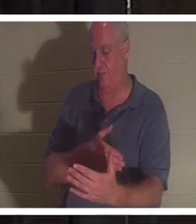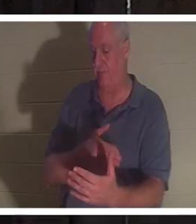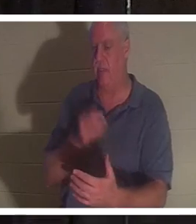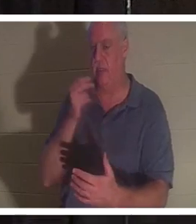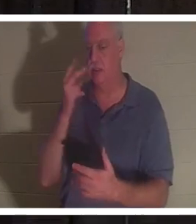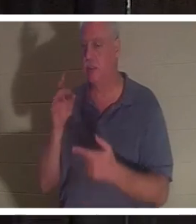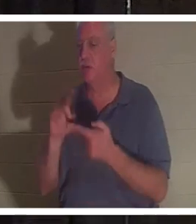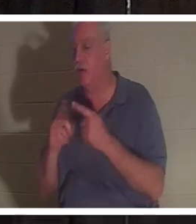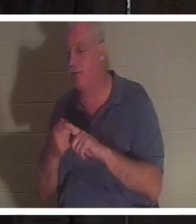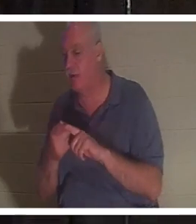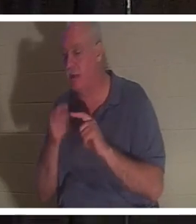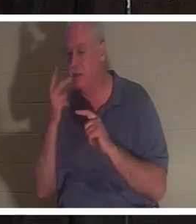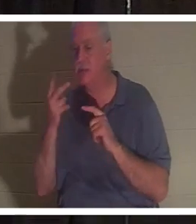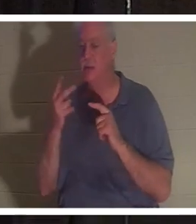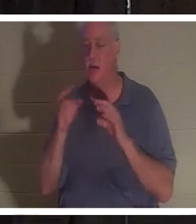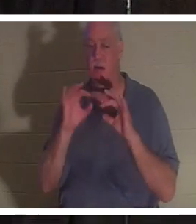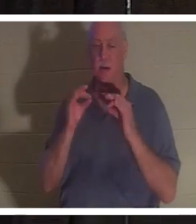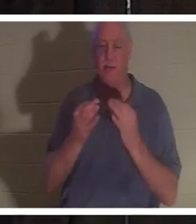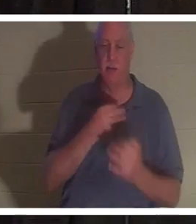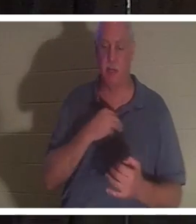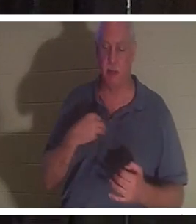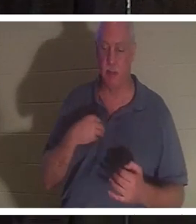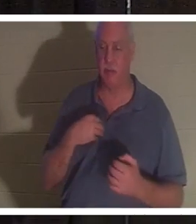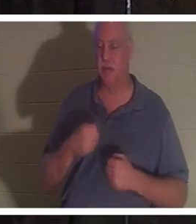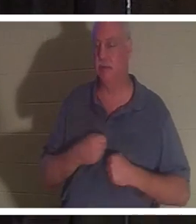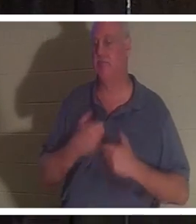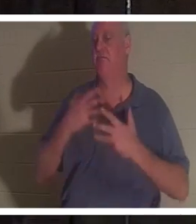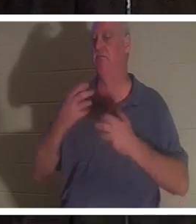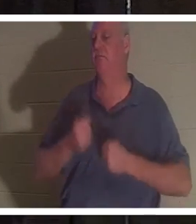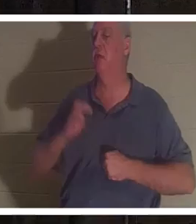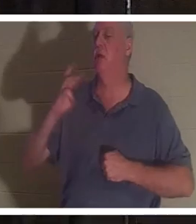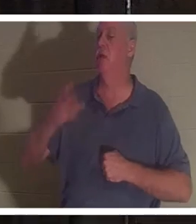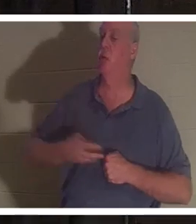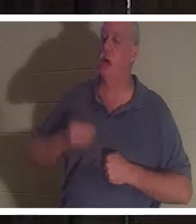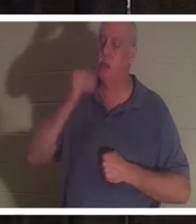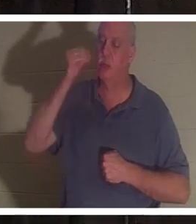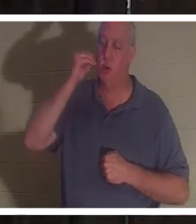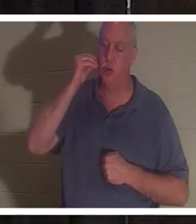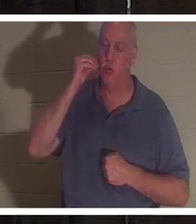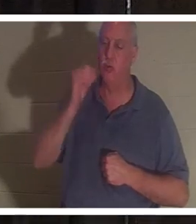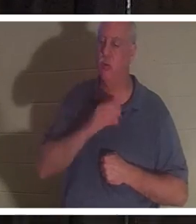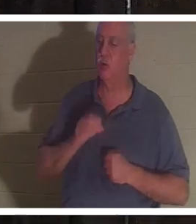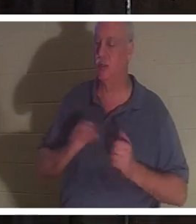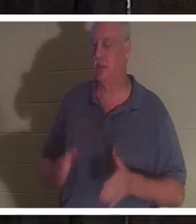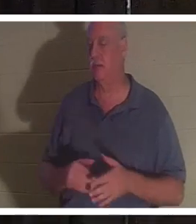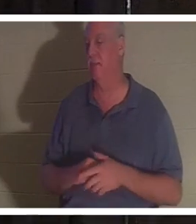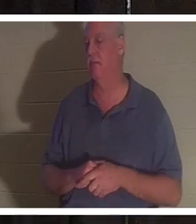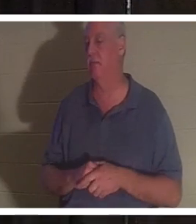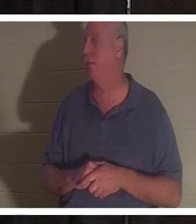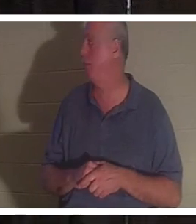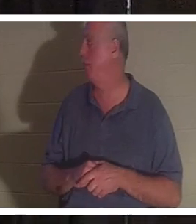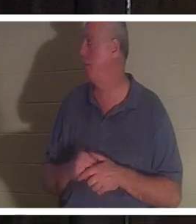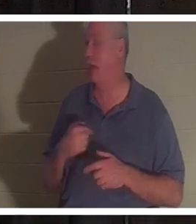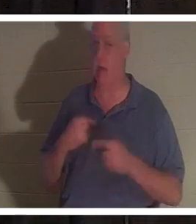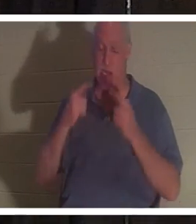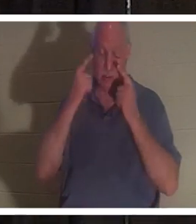Verwandte und alle sangen „Willkommen zu Hause, Christine“. Ich hatte Tränen in den Augen, als ich sie und dich hörte